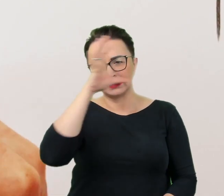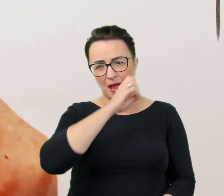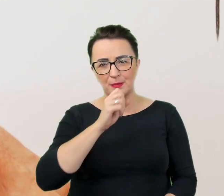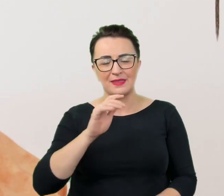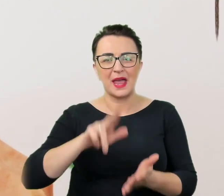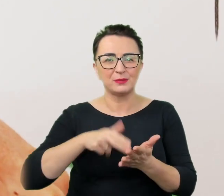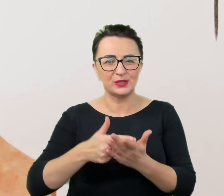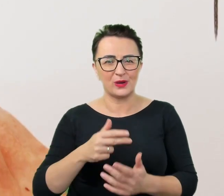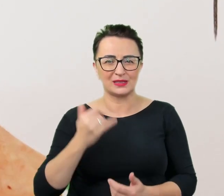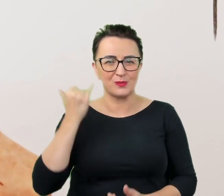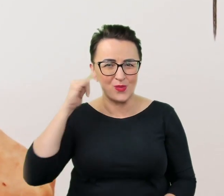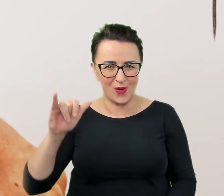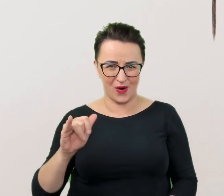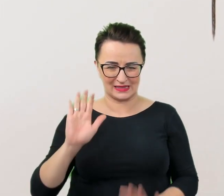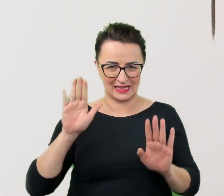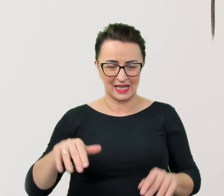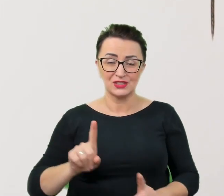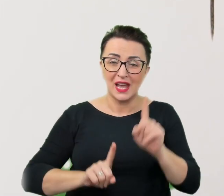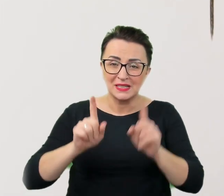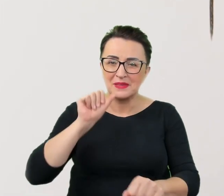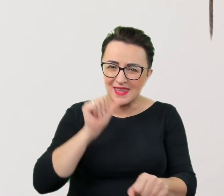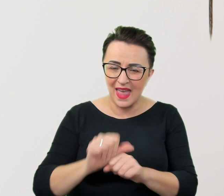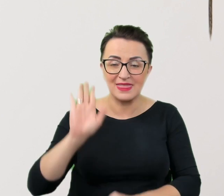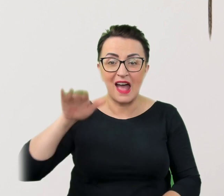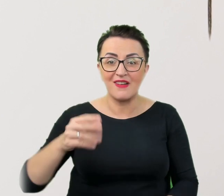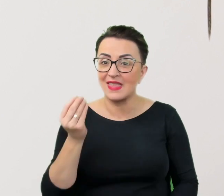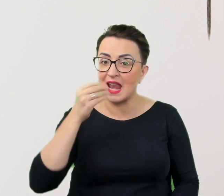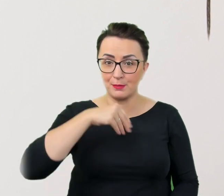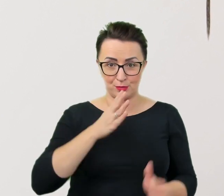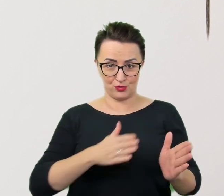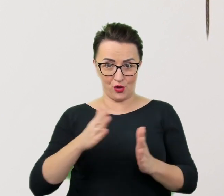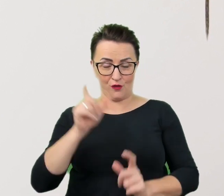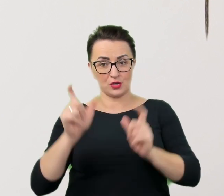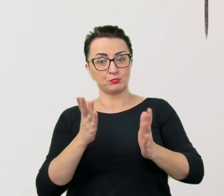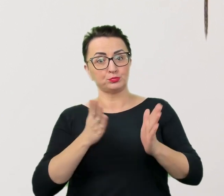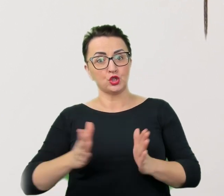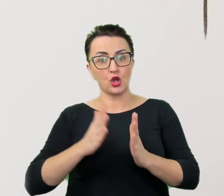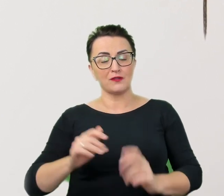które pojawiają się nawet u najlepiej przygotowanych do prowadzenia profesjonalnej komunikacji.